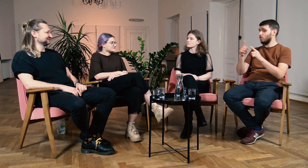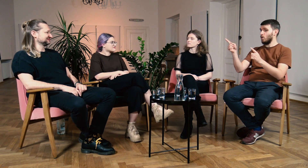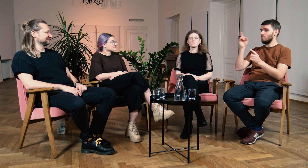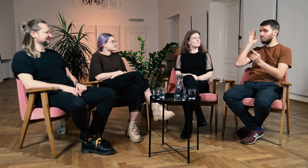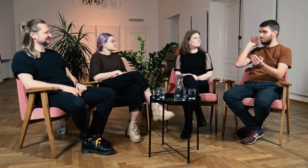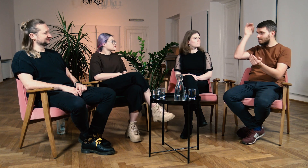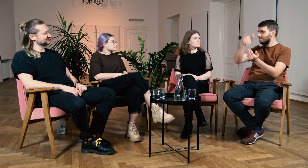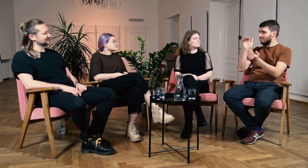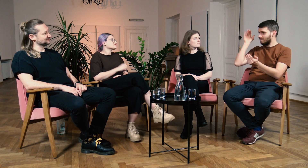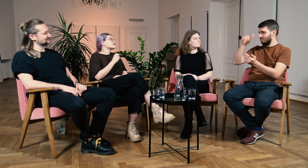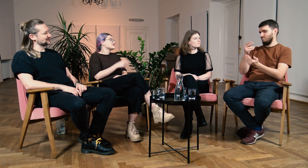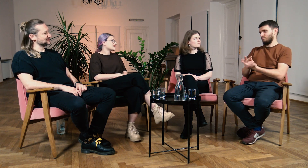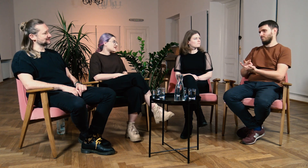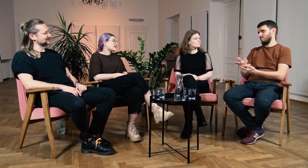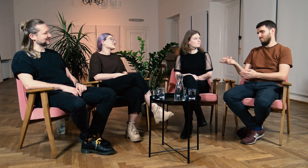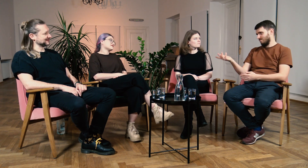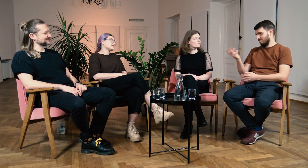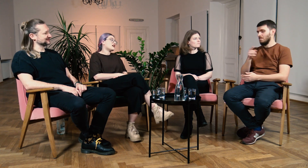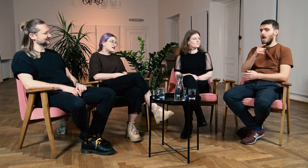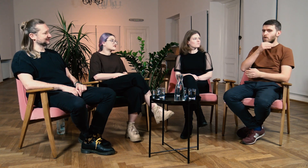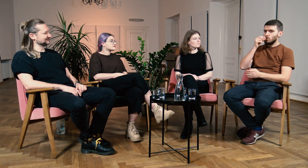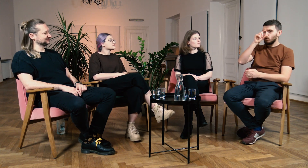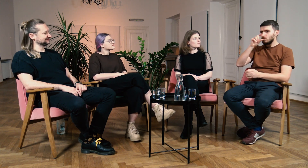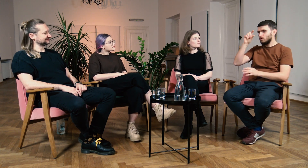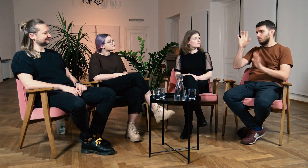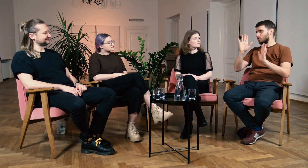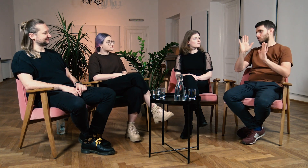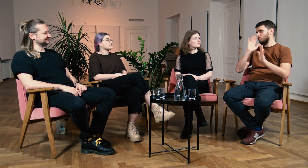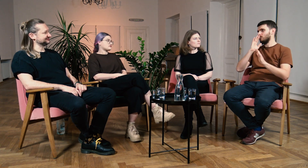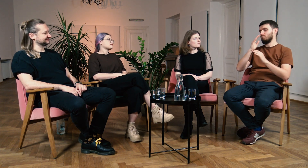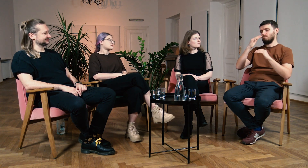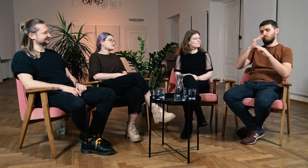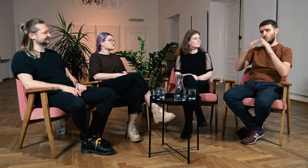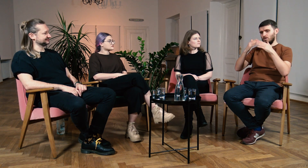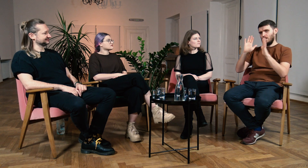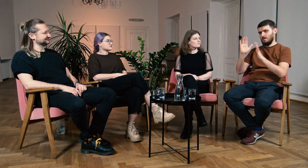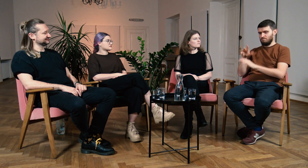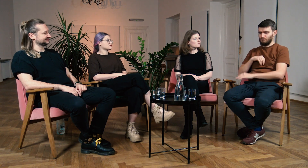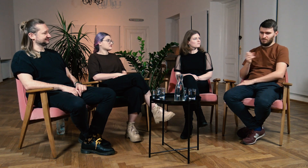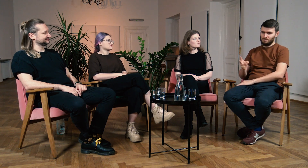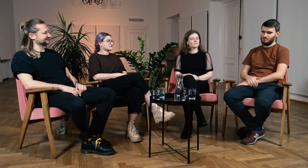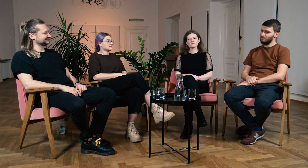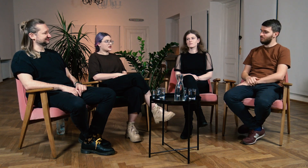Ł: Zajęcia musiałyby odbywać się od rana do nocy. To niemożliwe. Dzięki rozłożeniu planu zajęć po kilka godzin dziennie da się to zrobić.